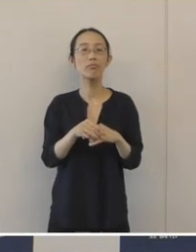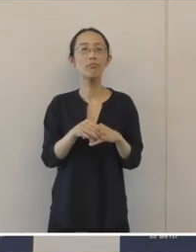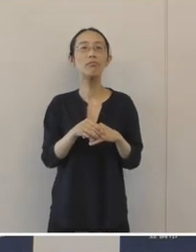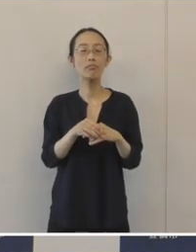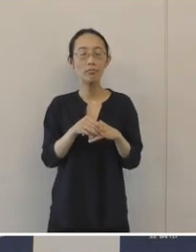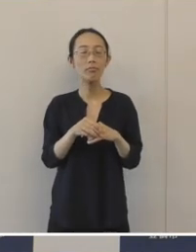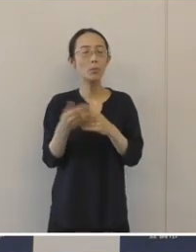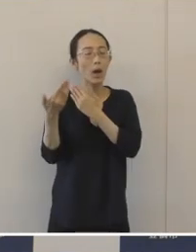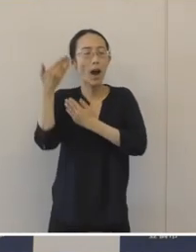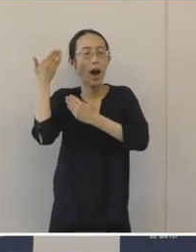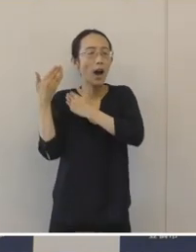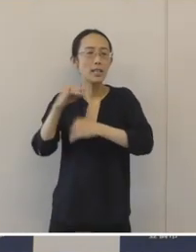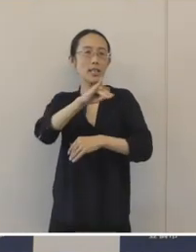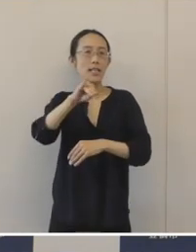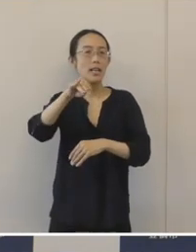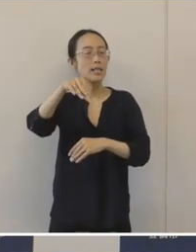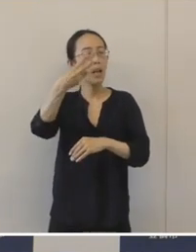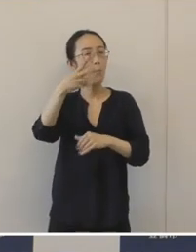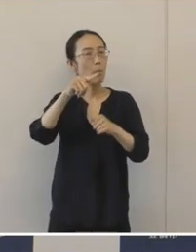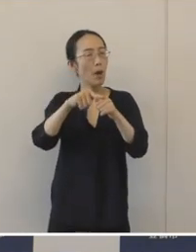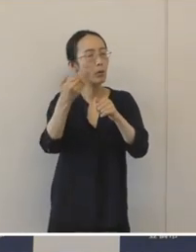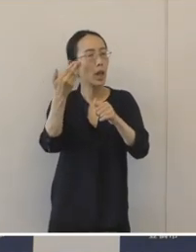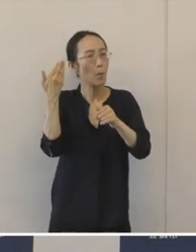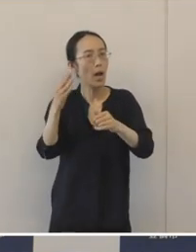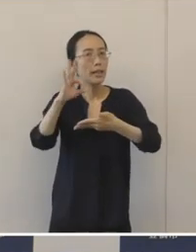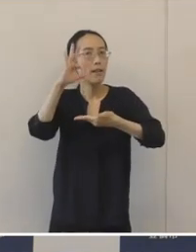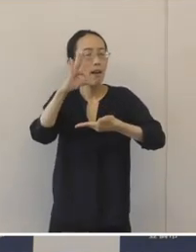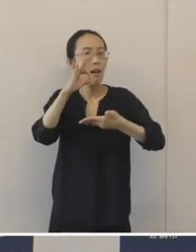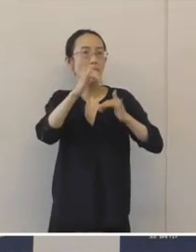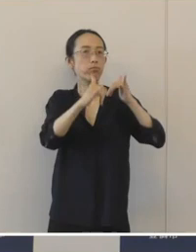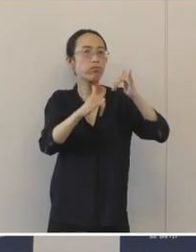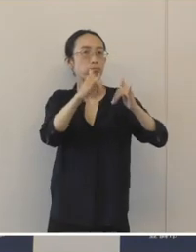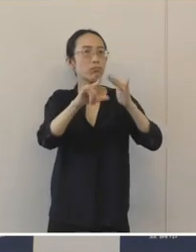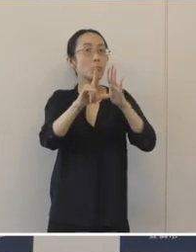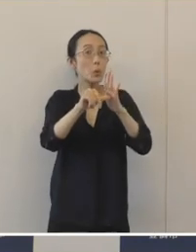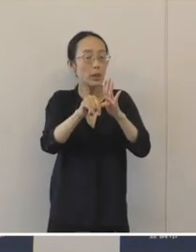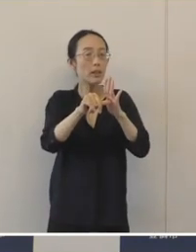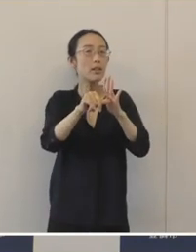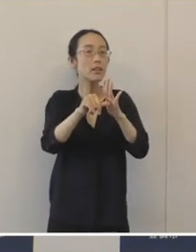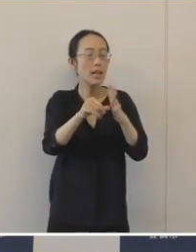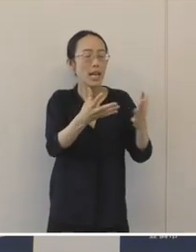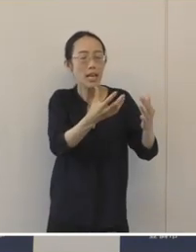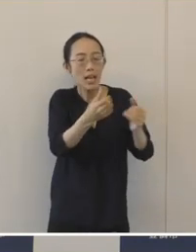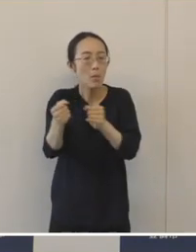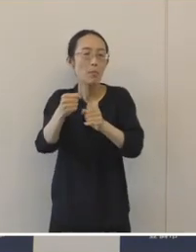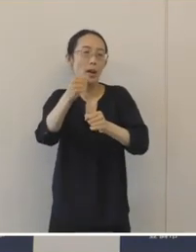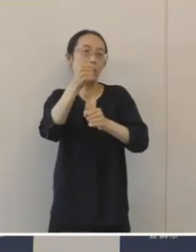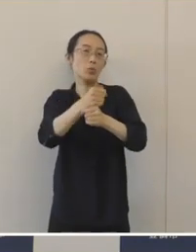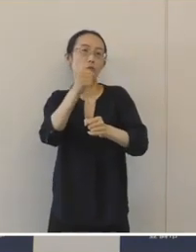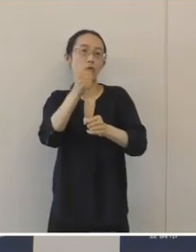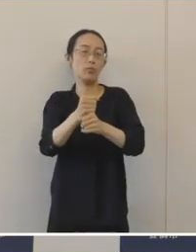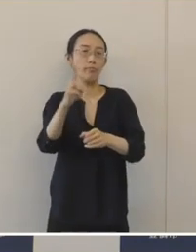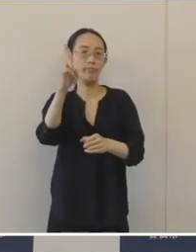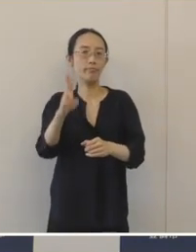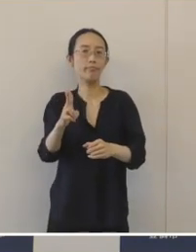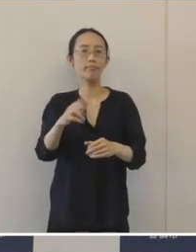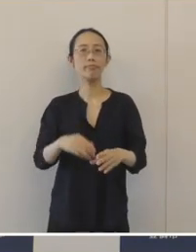1300年ぐらい前の奈良時代に、盛んに須恵器が生産されたところであります。